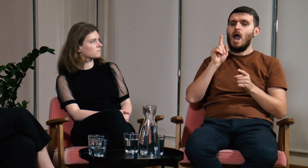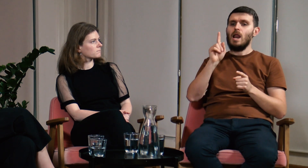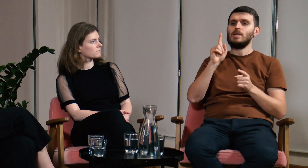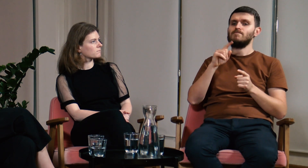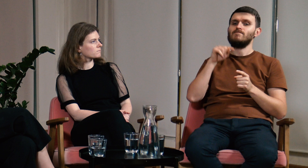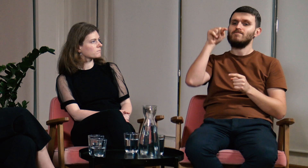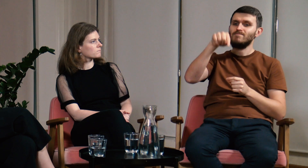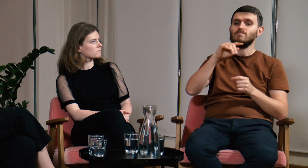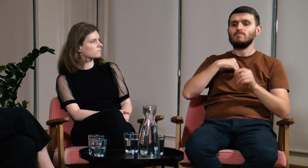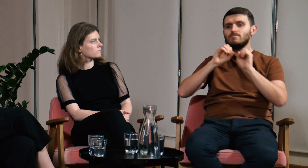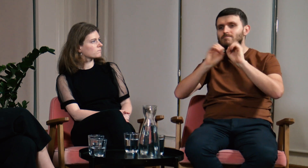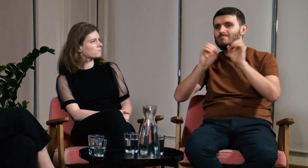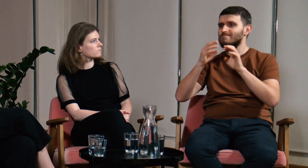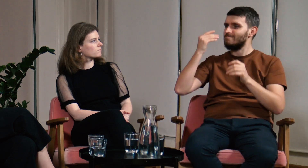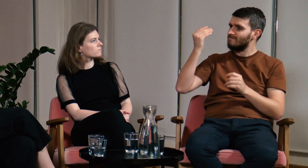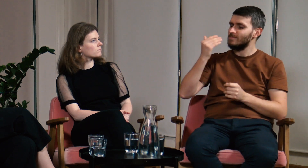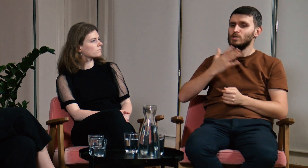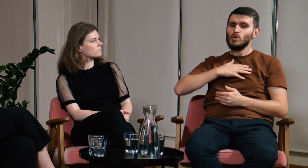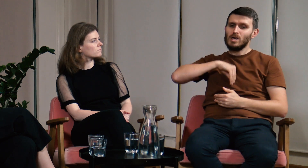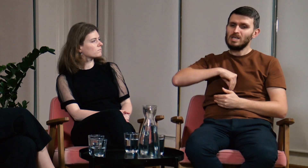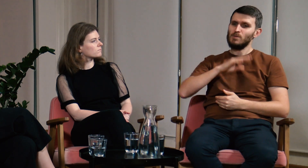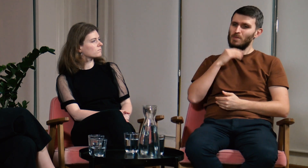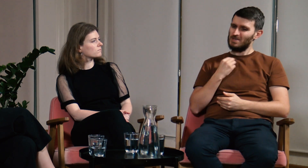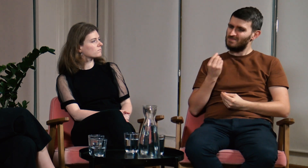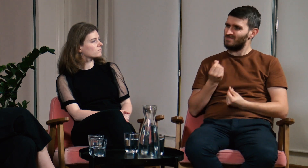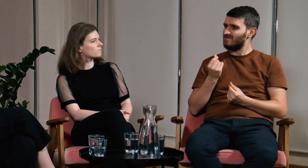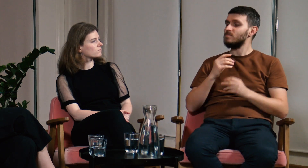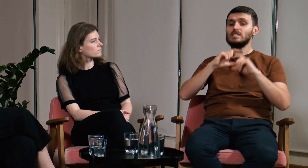Jednak podczas zajęć gdy uczyłem innych, miałem wrażenie, że czegoś mi brakuje.